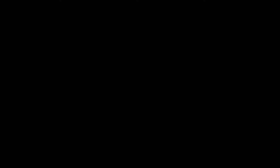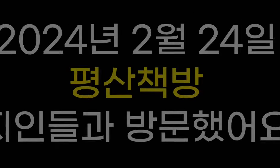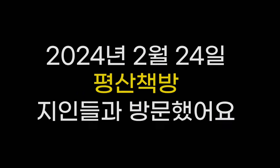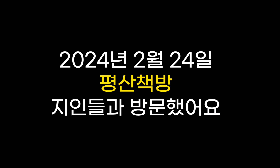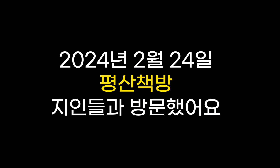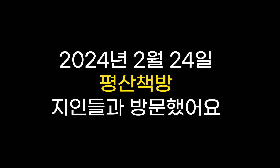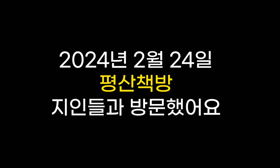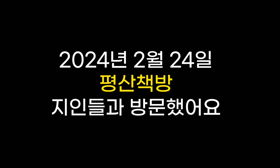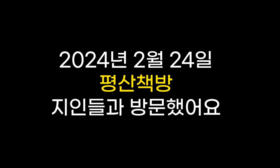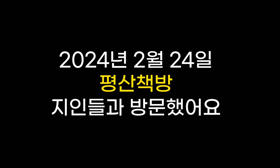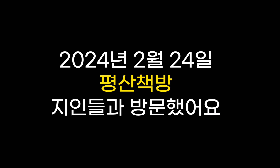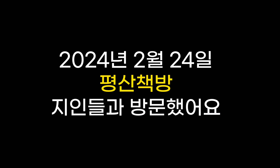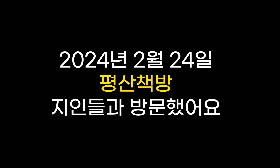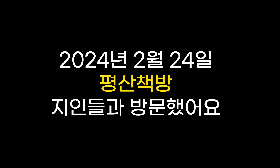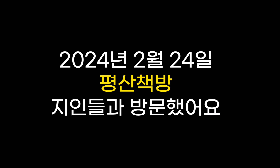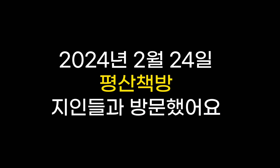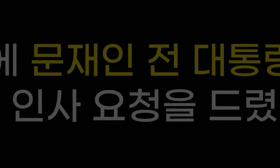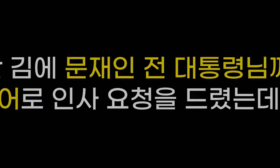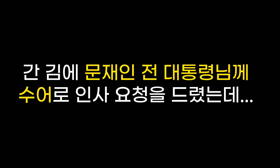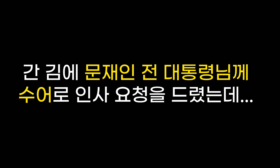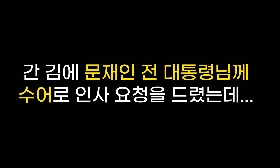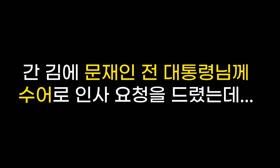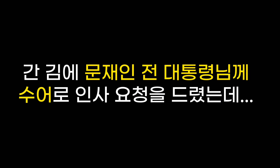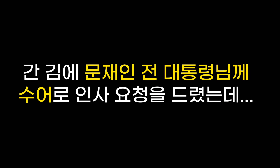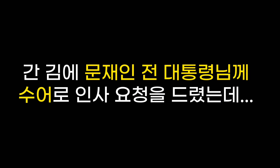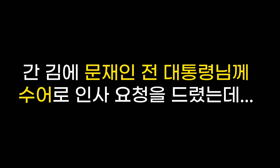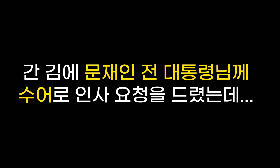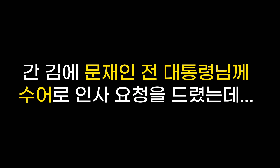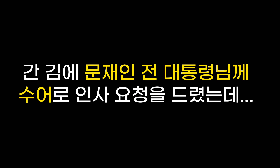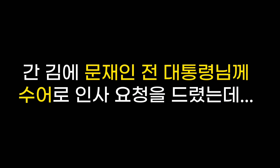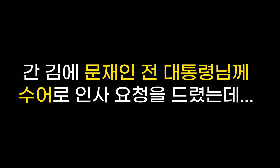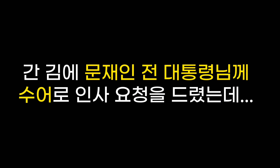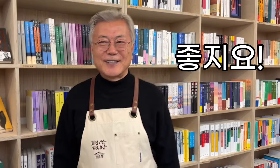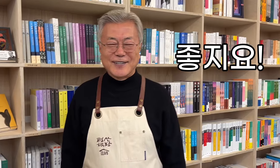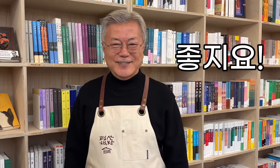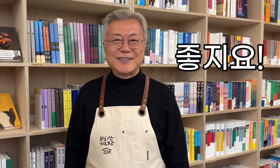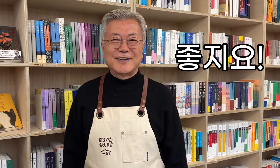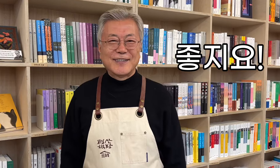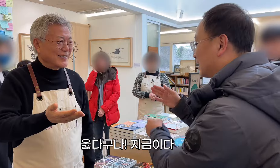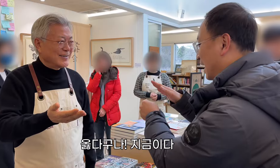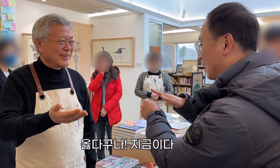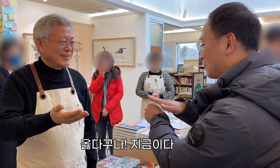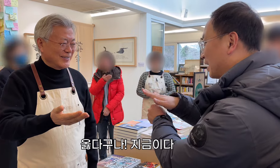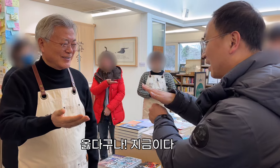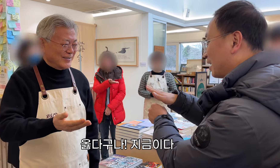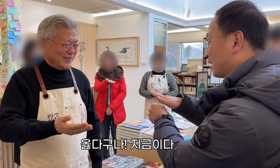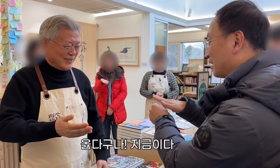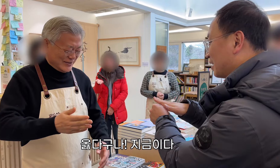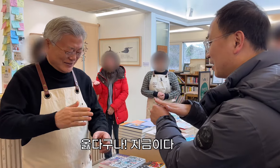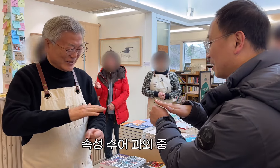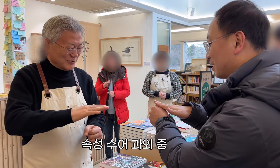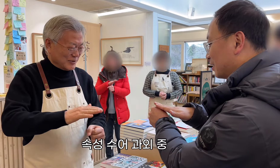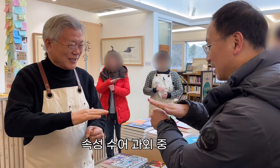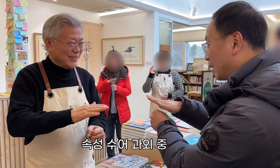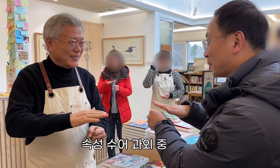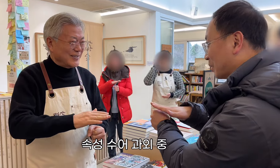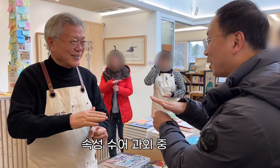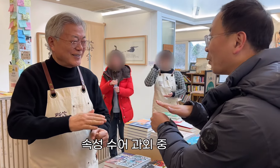El 24 de febrero de 2024 visité la librería Pyeongsan con mis amigos. Mientras estaba allí, le pedí al ex presidente Moon Jae-in que lo saludara en lenguaje de señas... ¡ Genial! ¡Así es! ¡¡Ahora!! Tutoría rápida en lengua de signos.